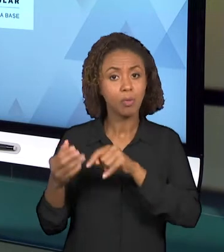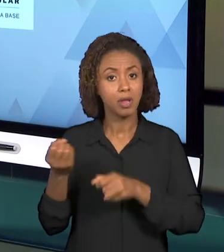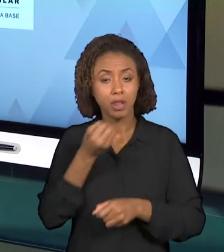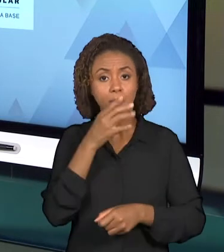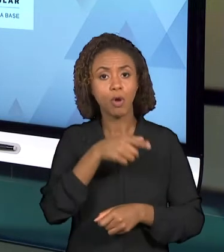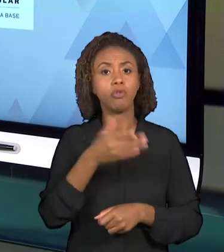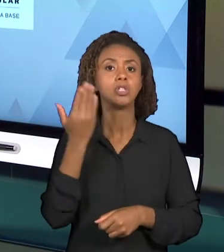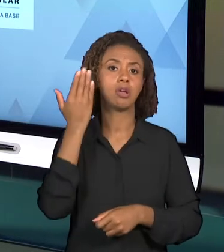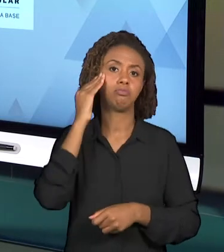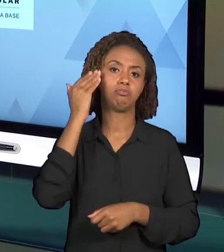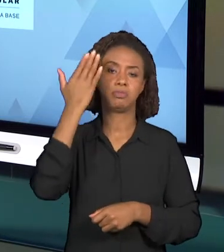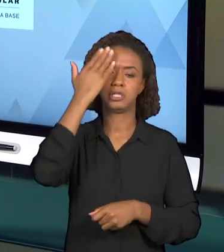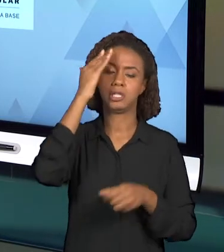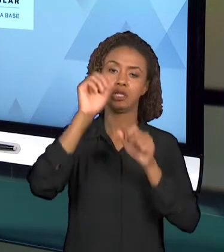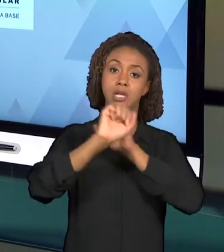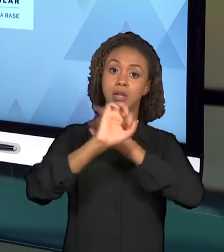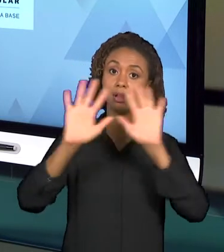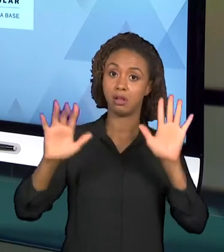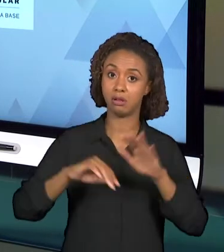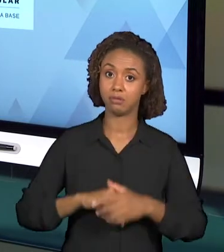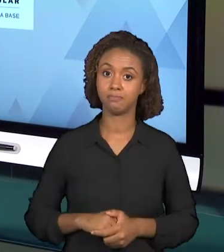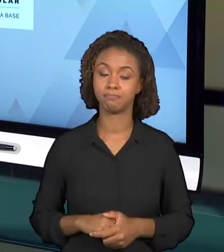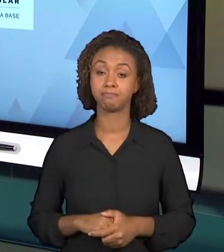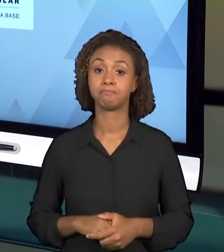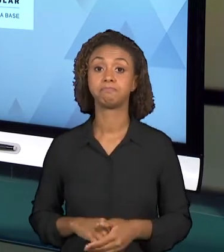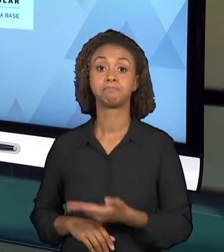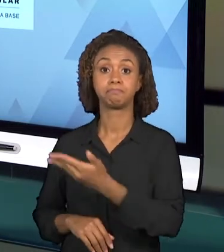ESTÃO PRESENTES HOJE NAS ESCOLAS, ENTÃO ELES